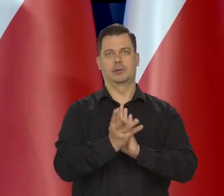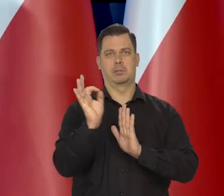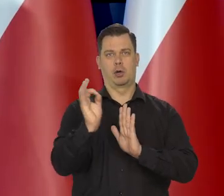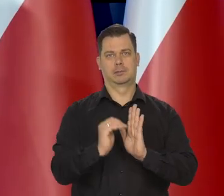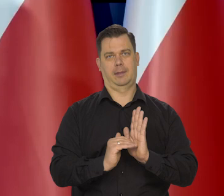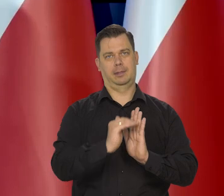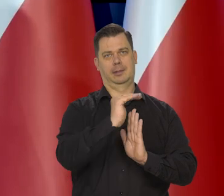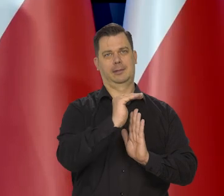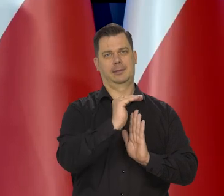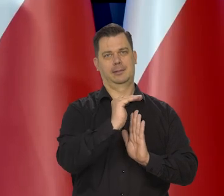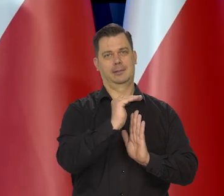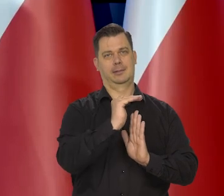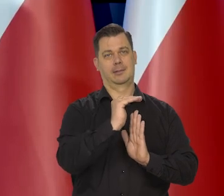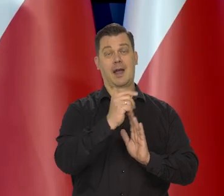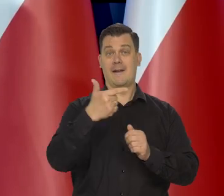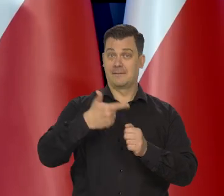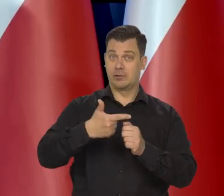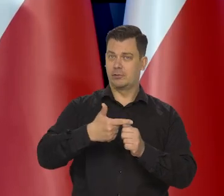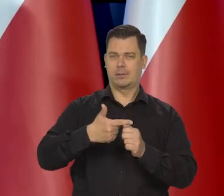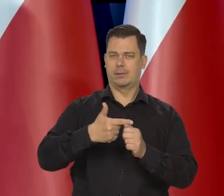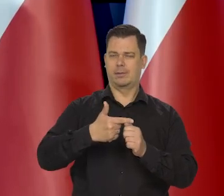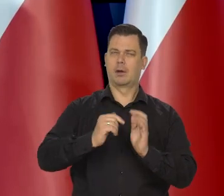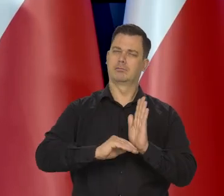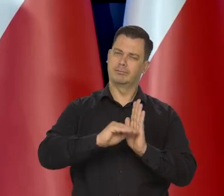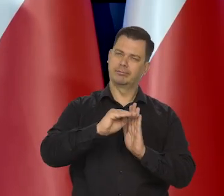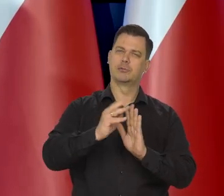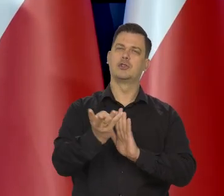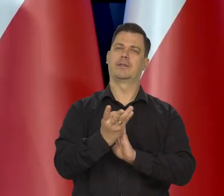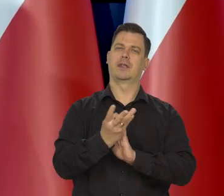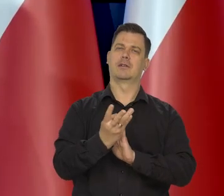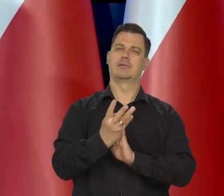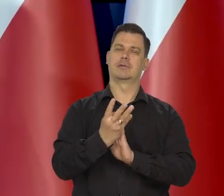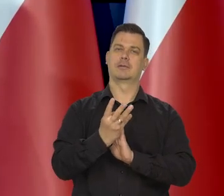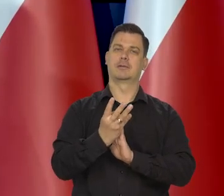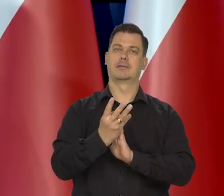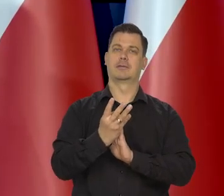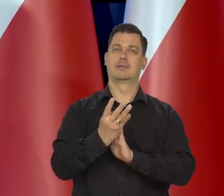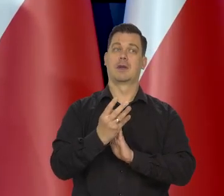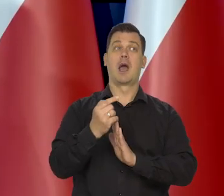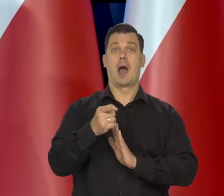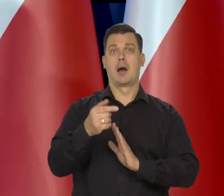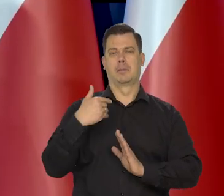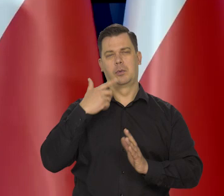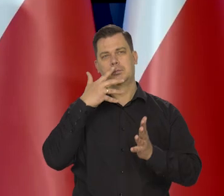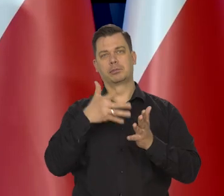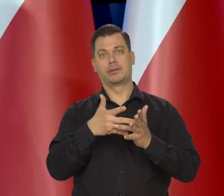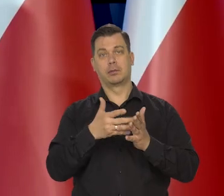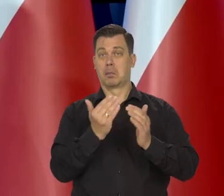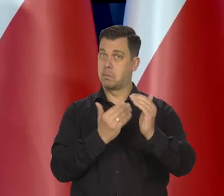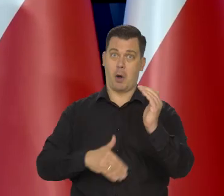ale nie 20, ale ponad 19%. Inni przewidywali, jak państwo wiedzą spoza banku.